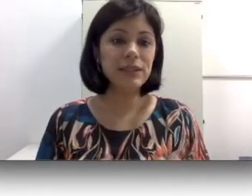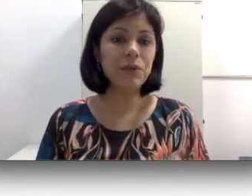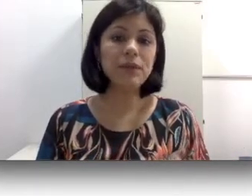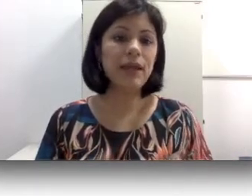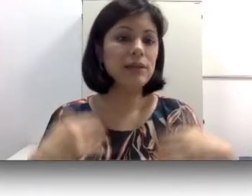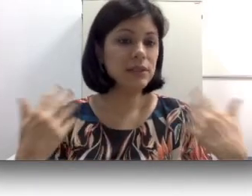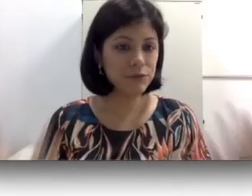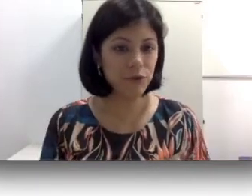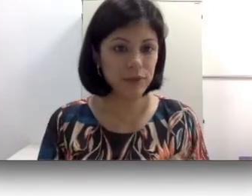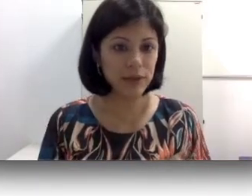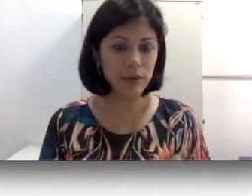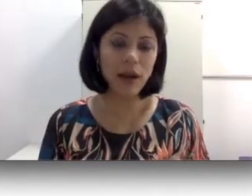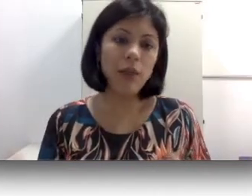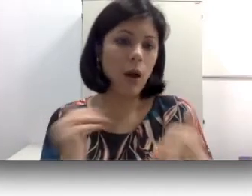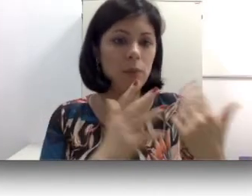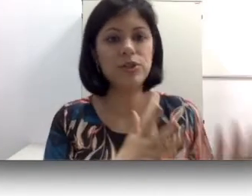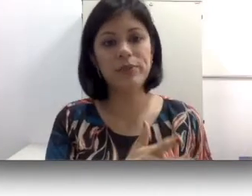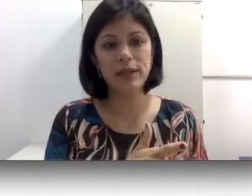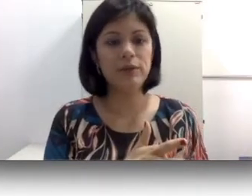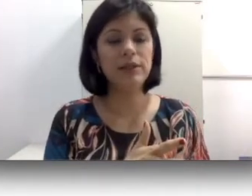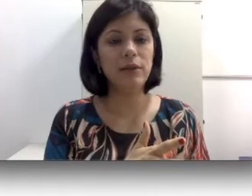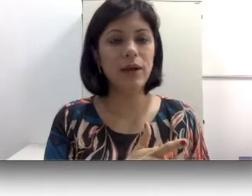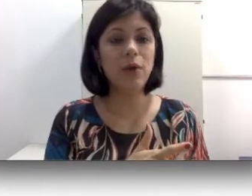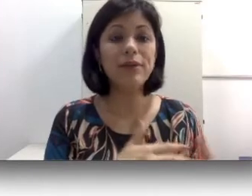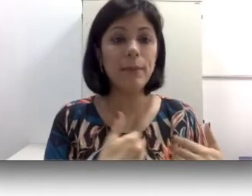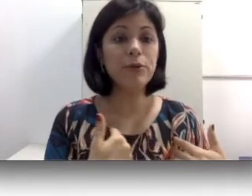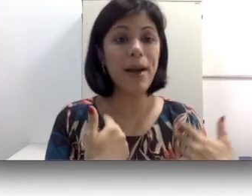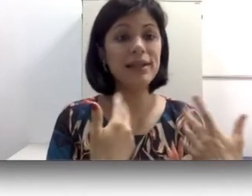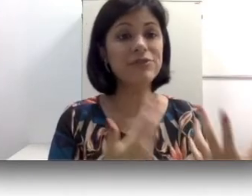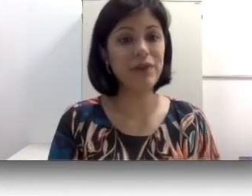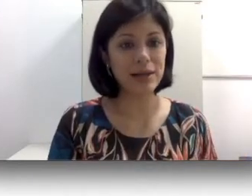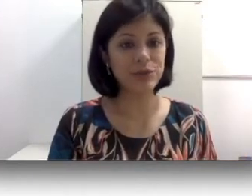com que ela desenvolva uma língua oral, opte pela língua oral que tá muito mais fácil